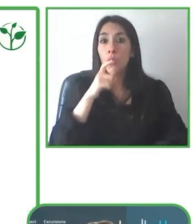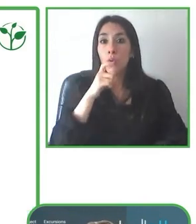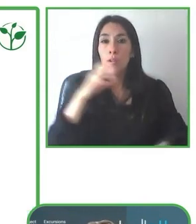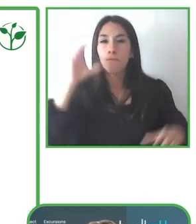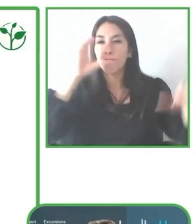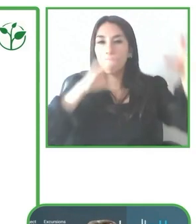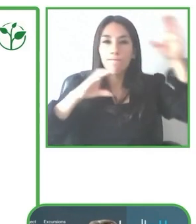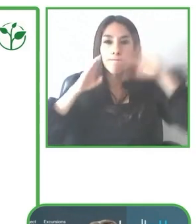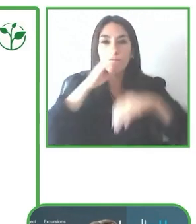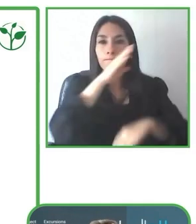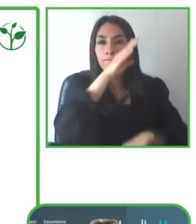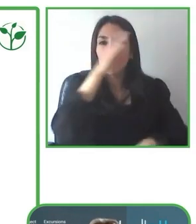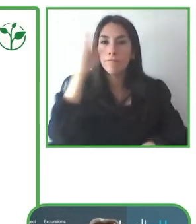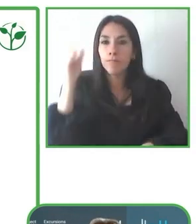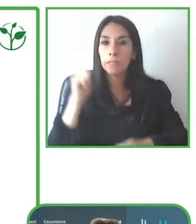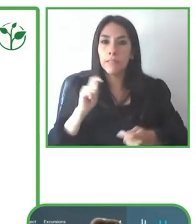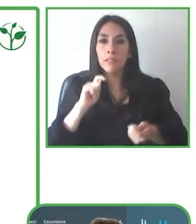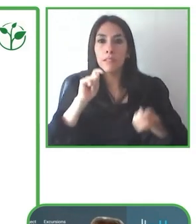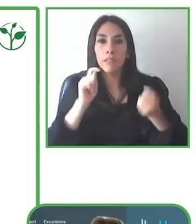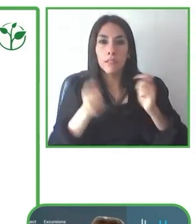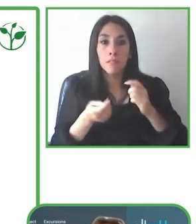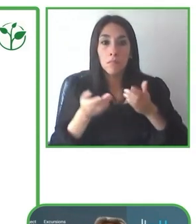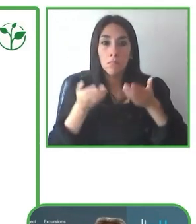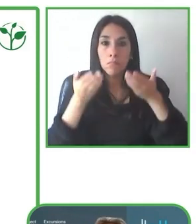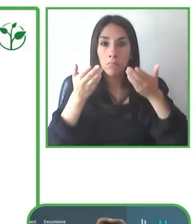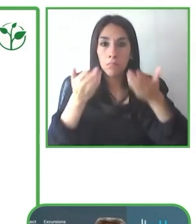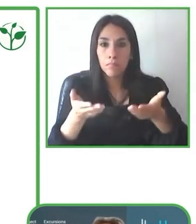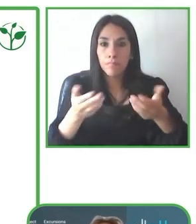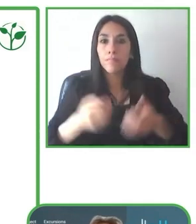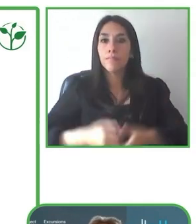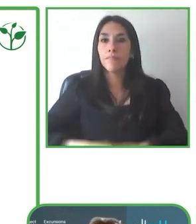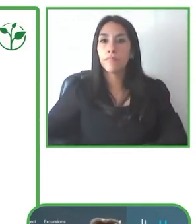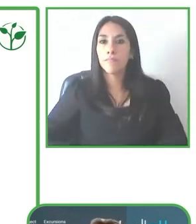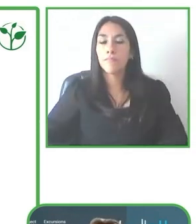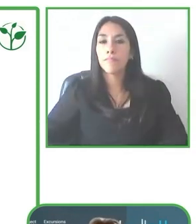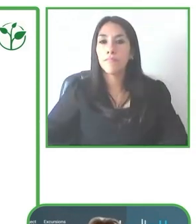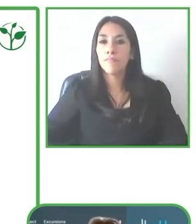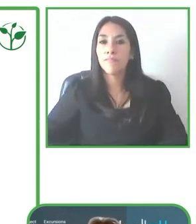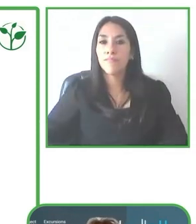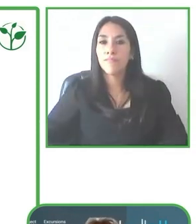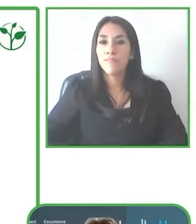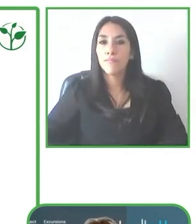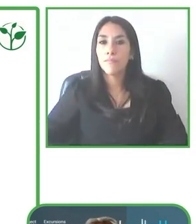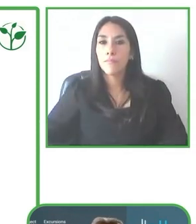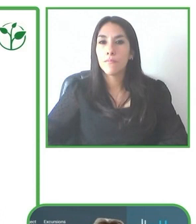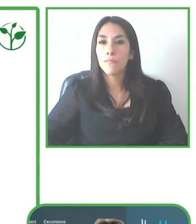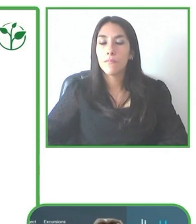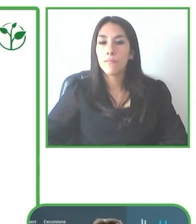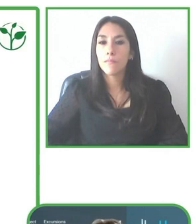Nosotros recibimos el reconocimiento de Zero Project en el 2018 y ahora muy contentos